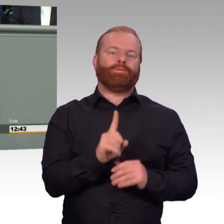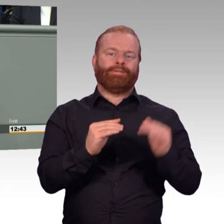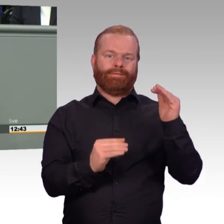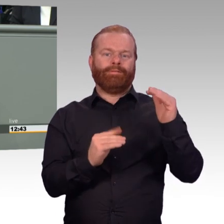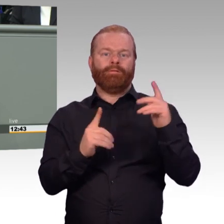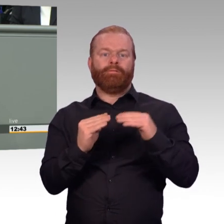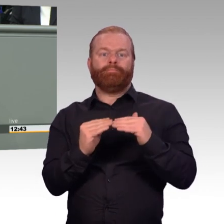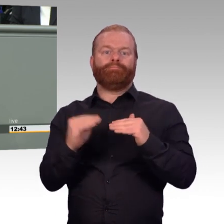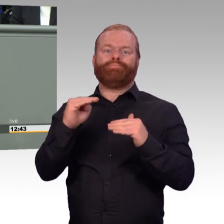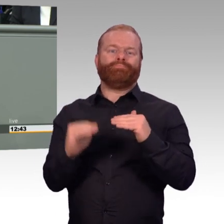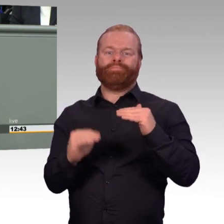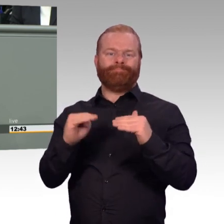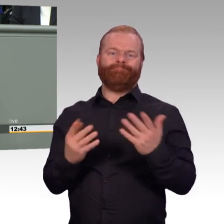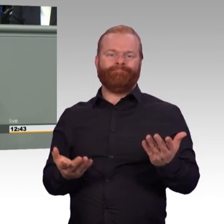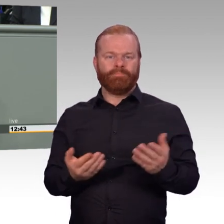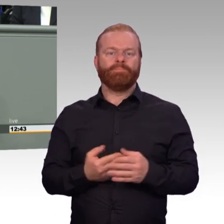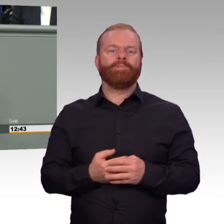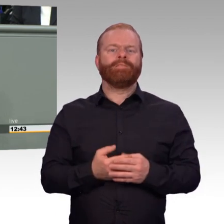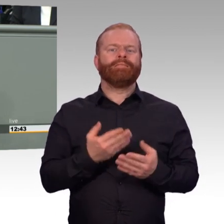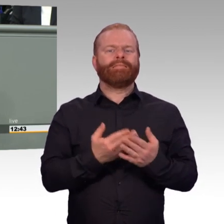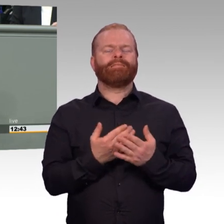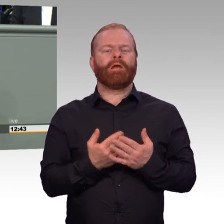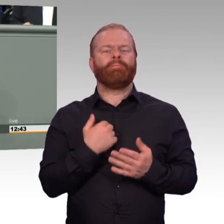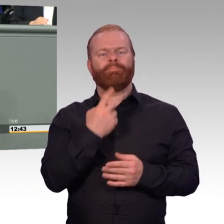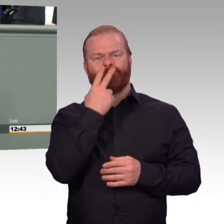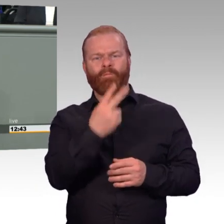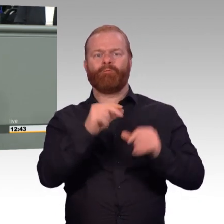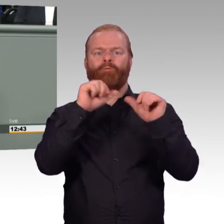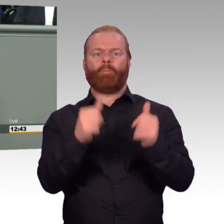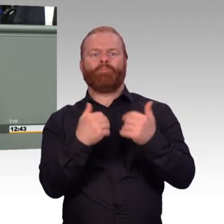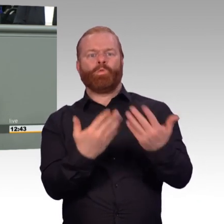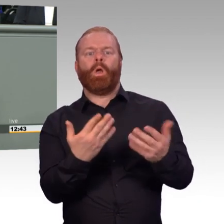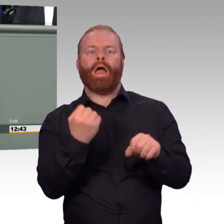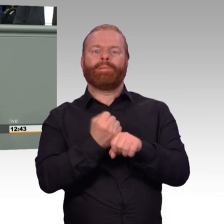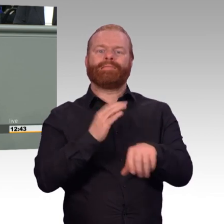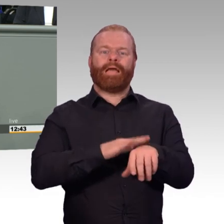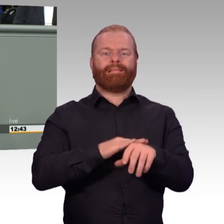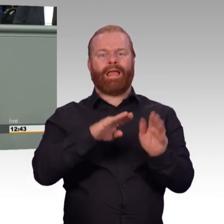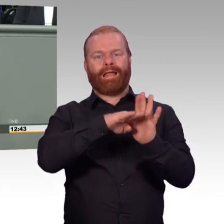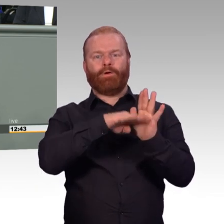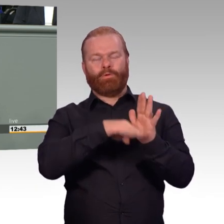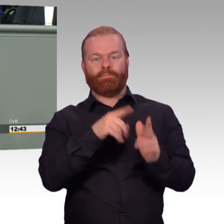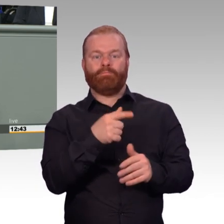verstehen Sie mich jetzt aber nicht falsch. Ich freue mich, dass es gelungen ist, mit diesem Artikelgesetz einen Weg zu beschreiben,